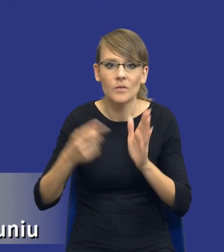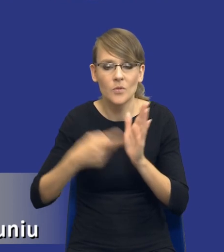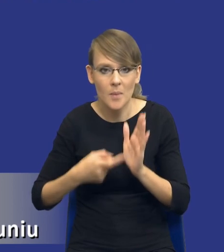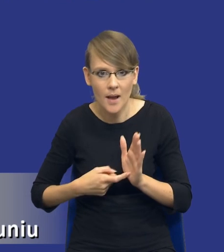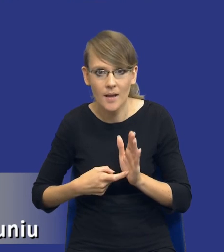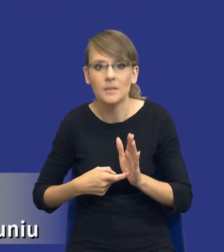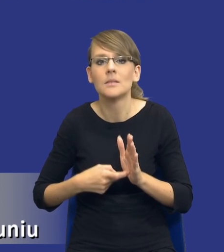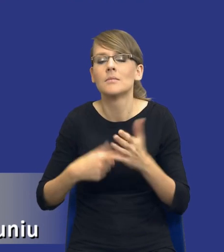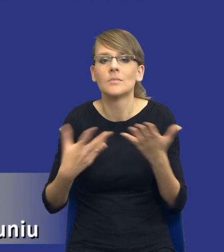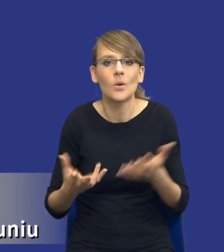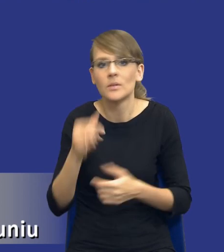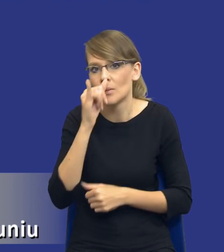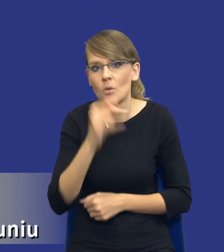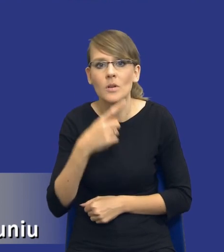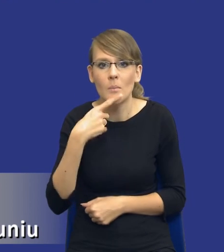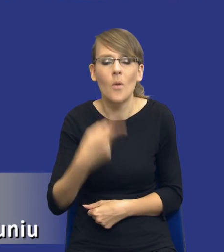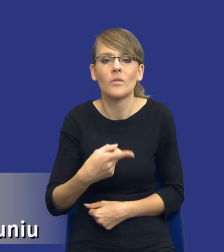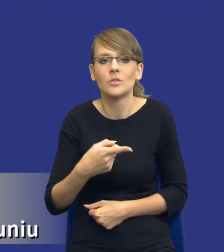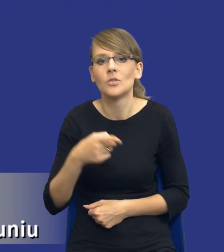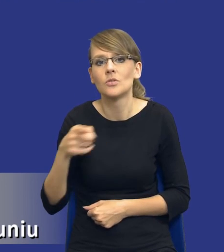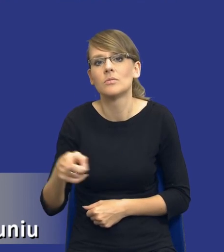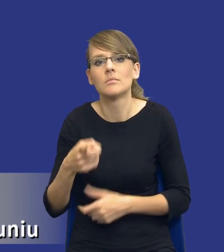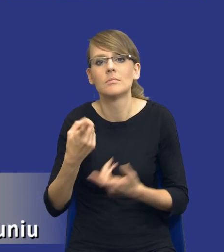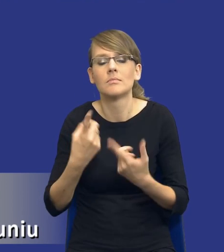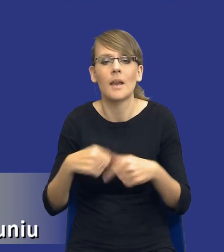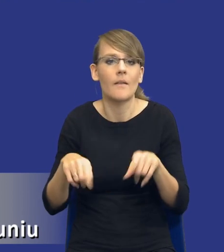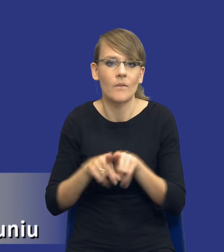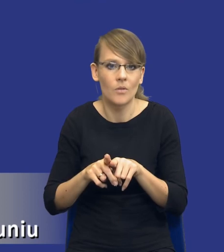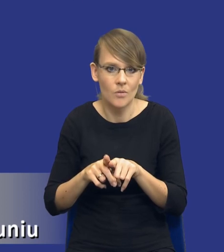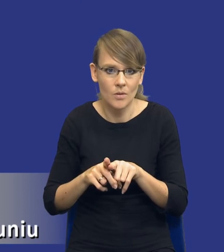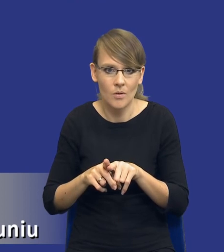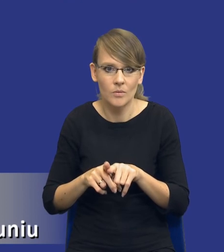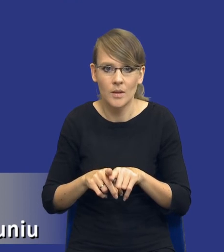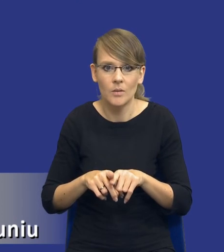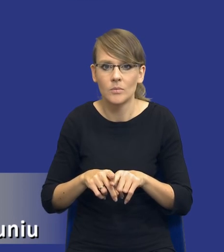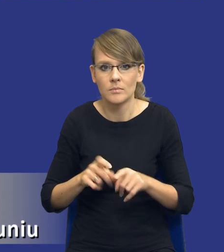w związku z tym no nie można powiedzieć, że nie spełnia tego, tego